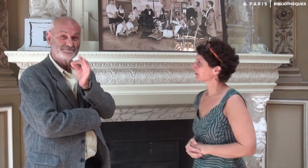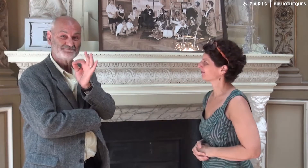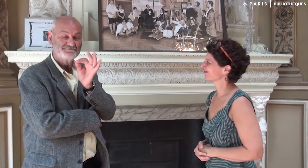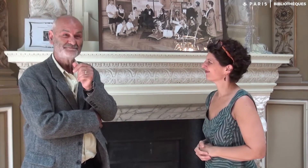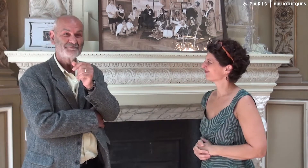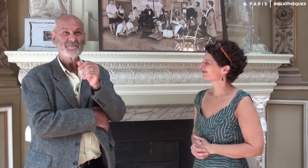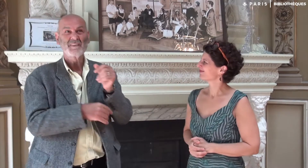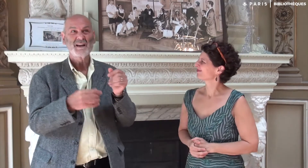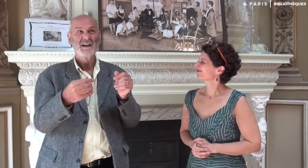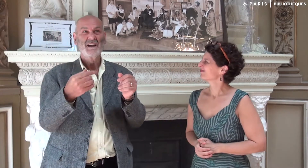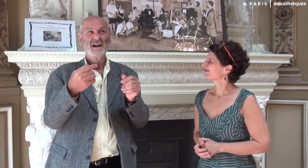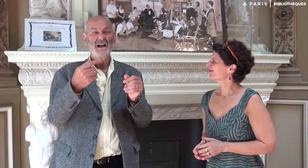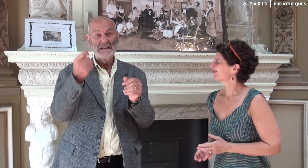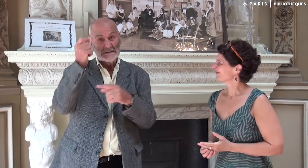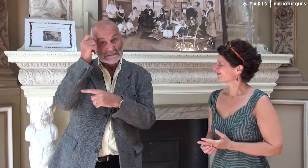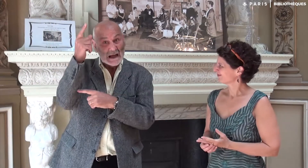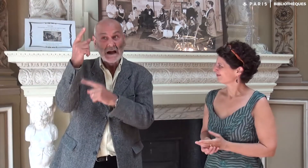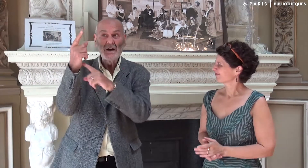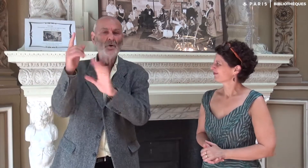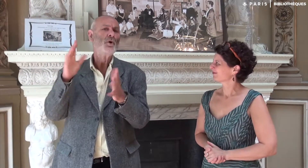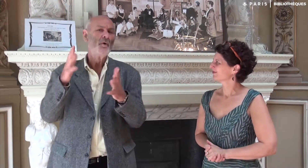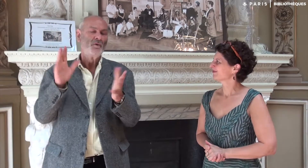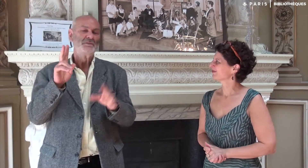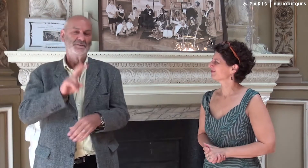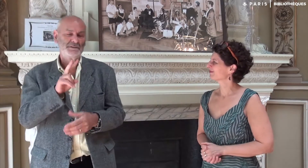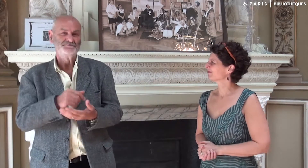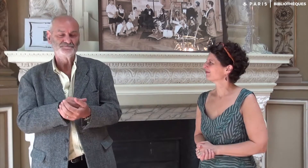Oui, comment l’idée d’écriture est née…